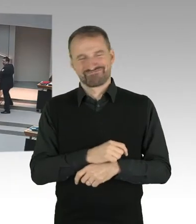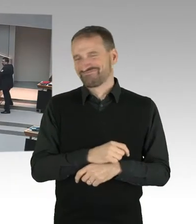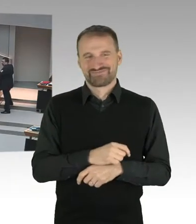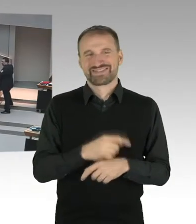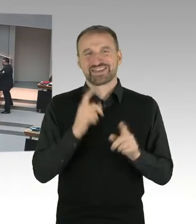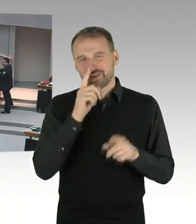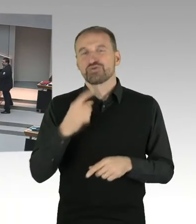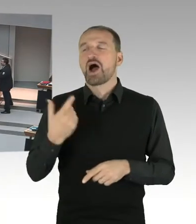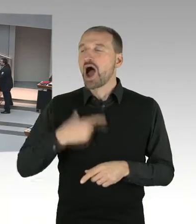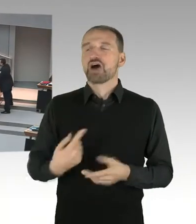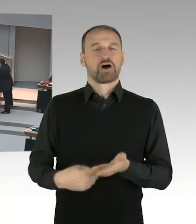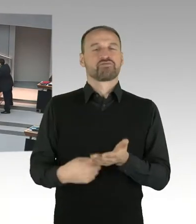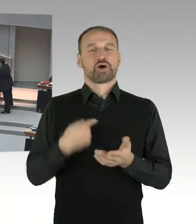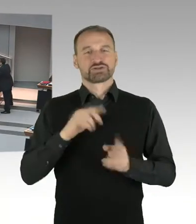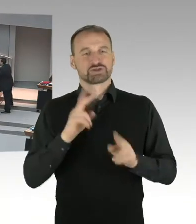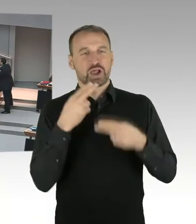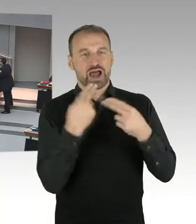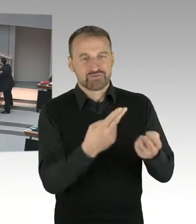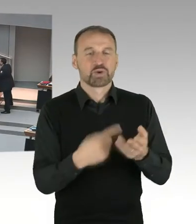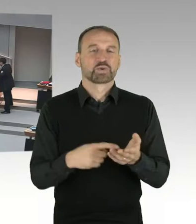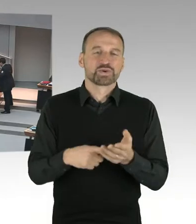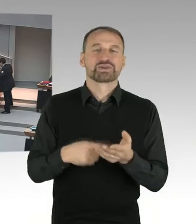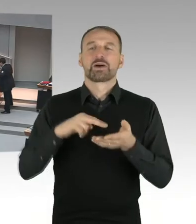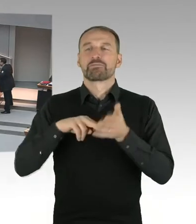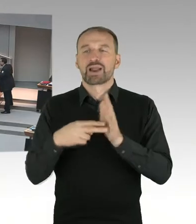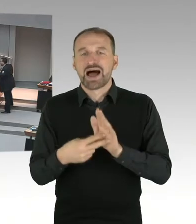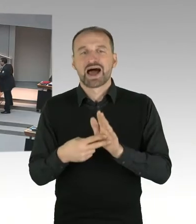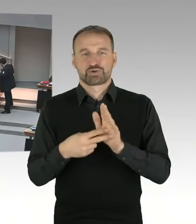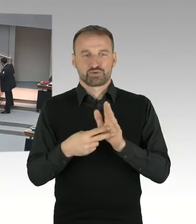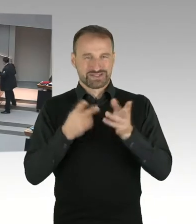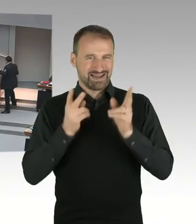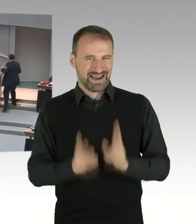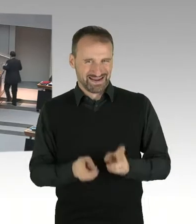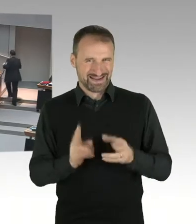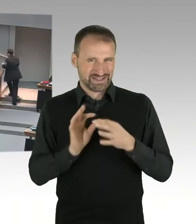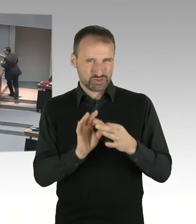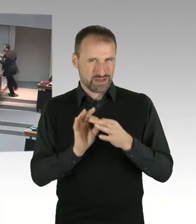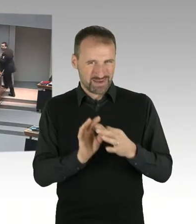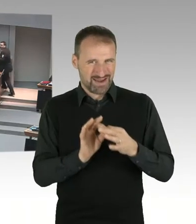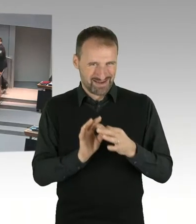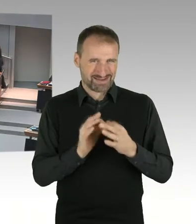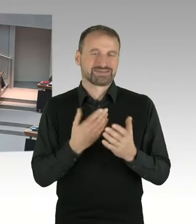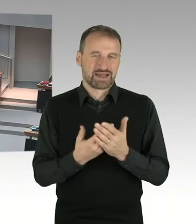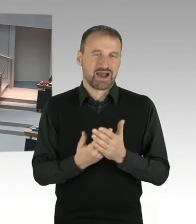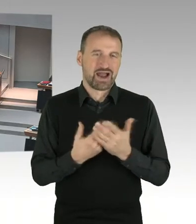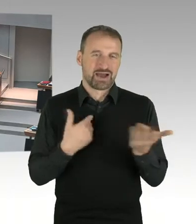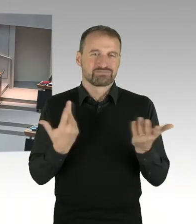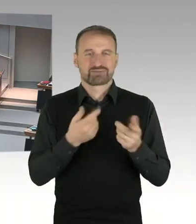wird auf jeden Fall ein Bebauungsplan Verfahren erforderlich sein. Dieses Bebauungsplan Verfahren führt entweder der Bezirk Charlottenburg-Wilmersdorf durch